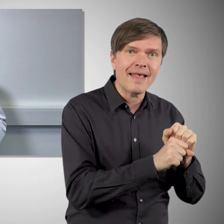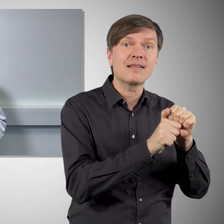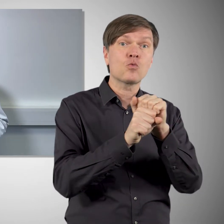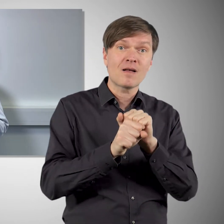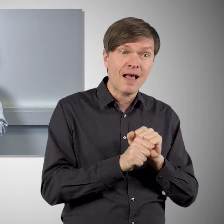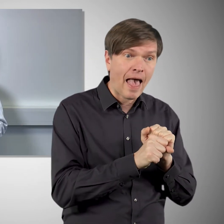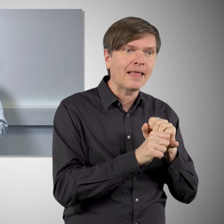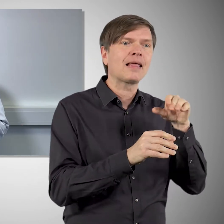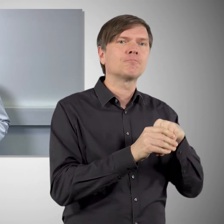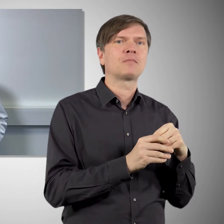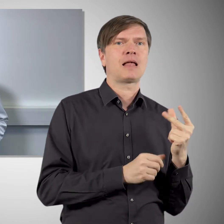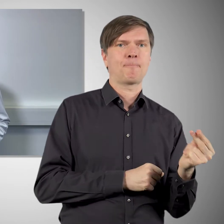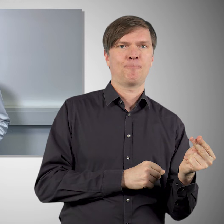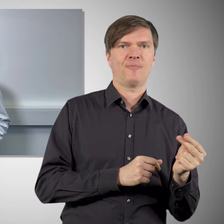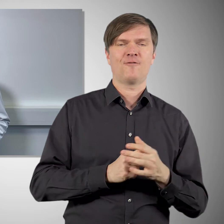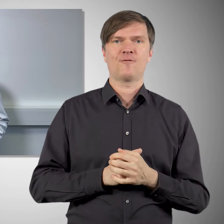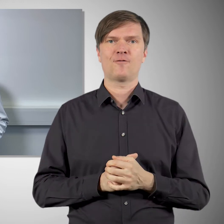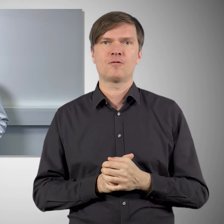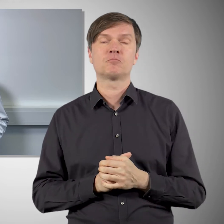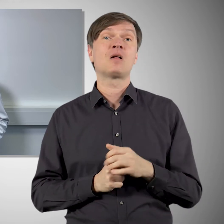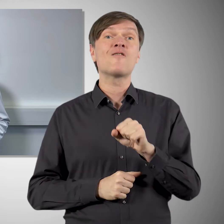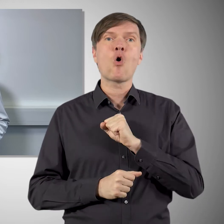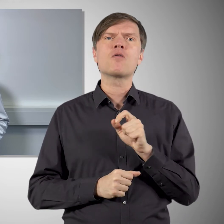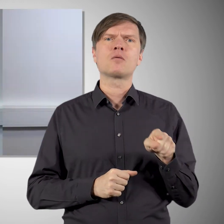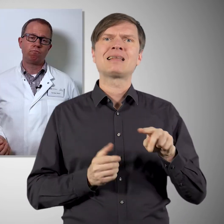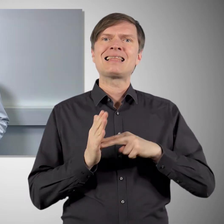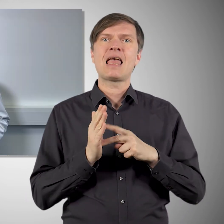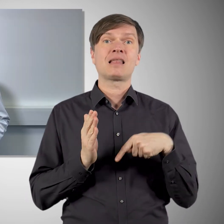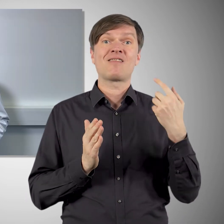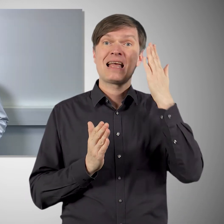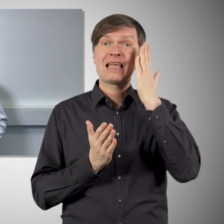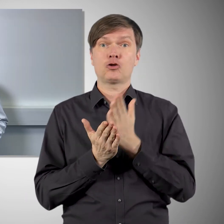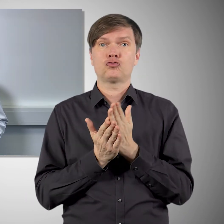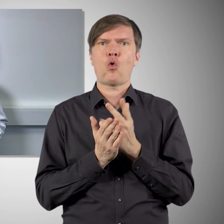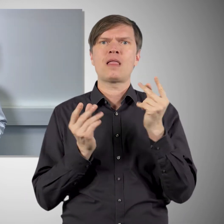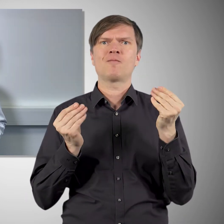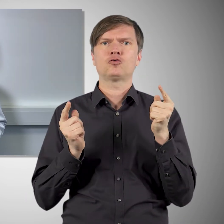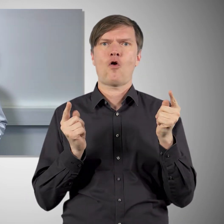und das gereinigte Spike-Protein befindet sich dann in dem Impfstoff. Der Vorteil ist, dass das eine Technologie ist,